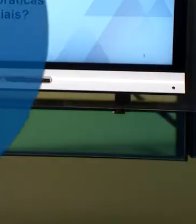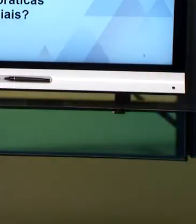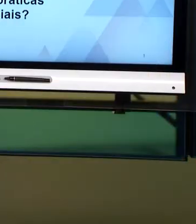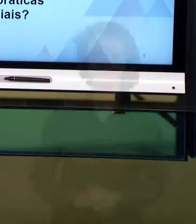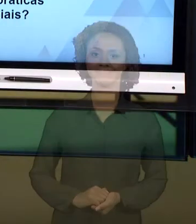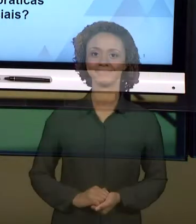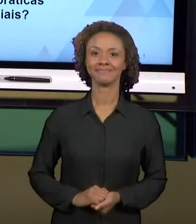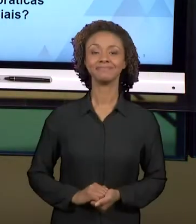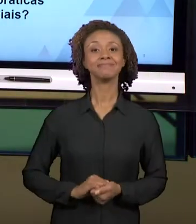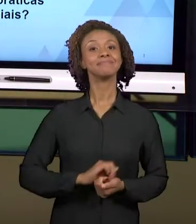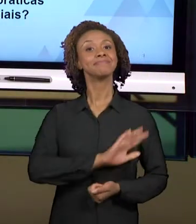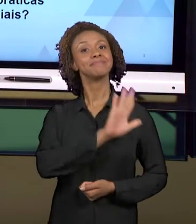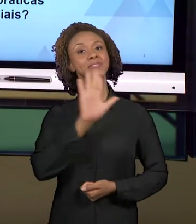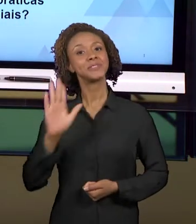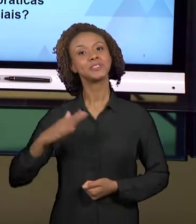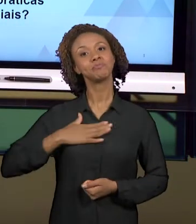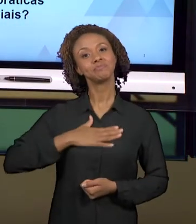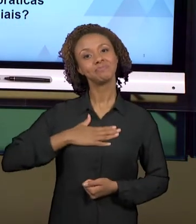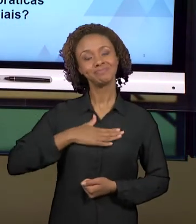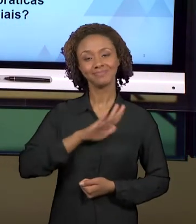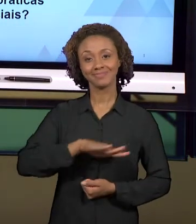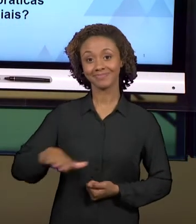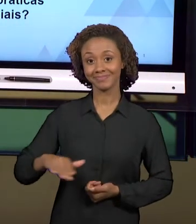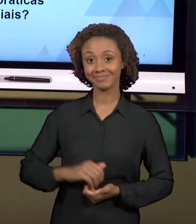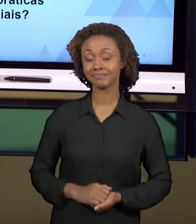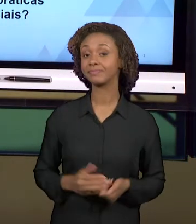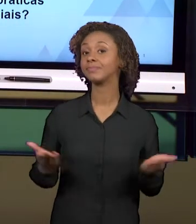[ANDREA] OLÁ, PREZADOS ALUNOS. O TEMA DE HOJE